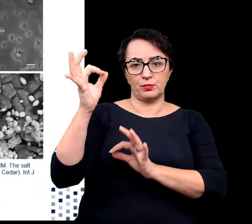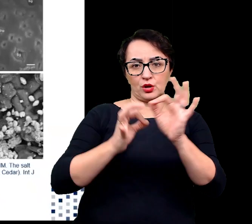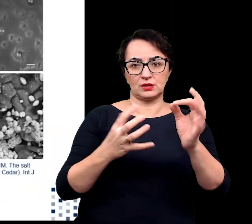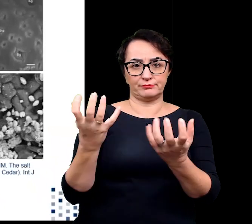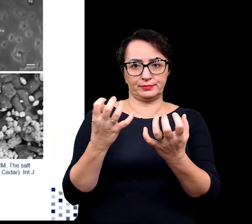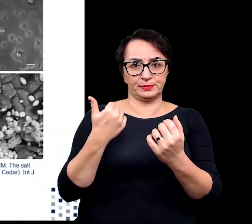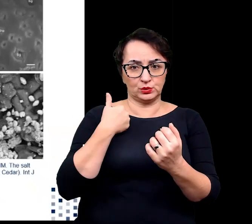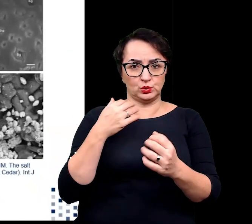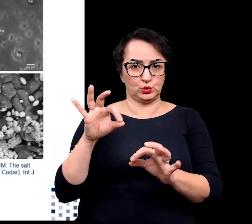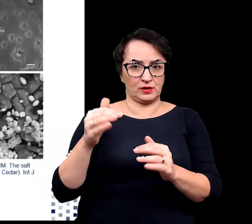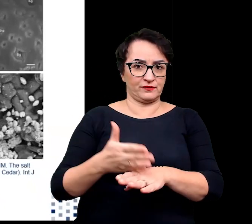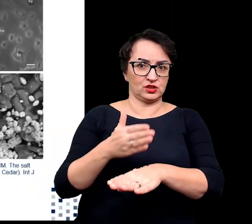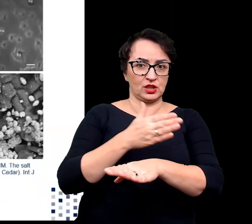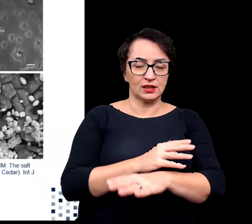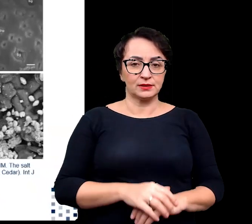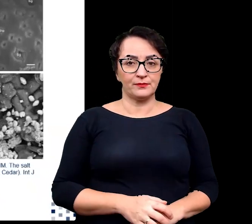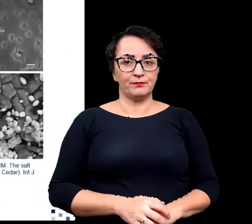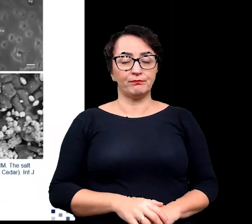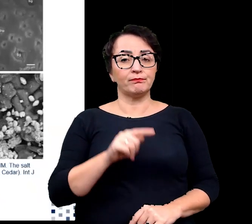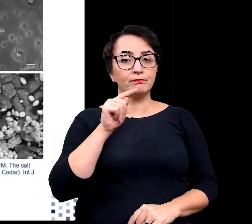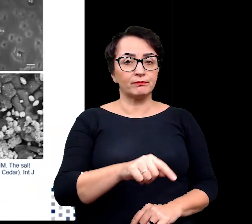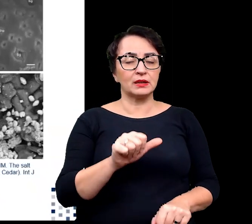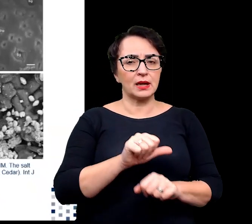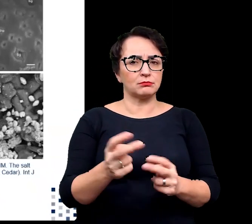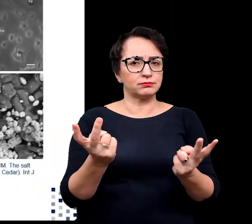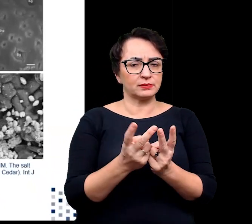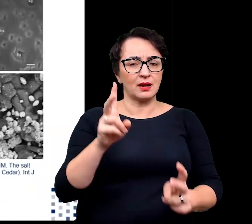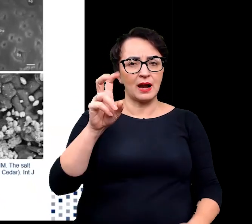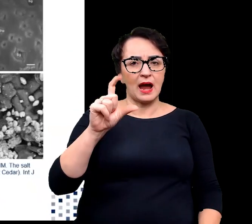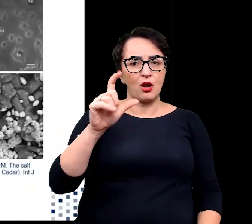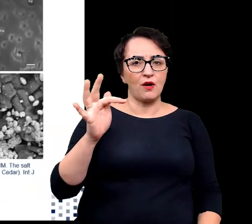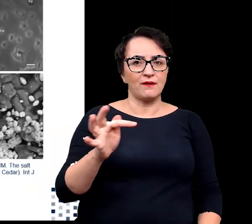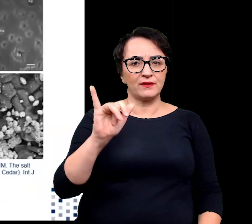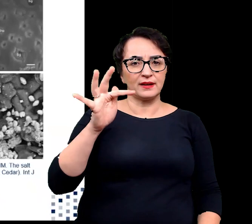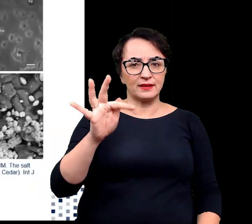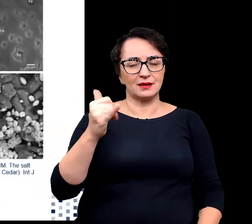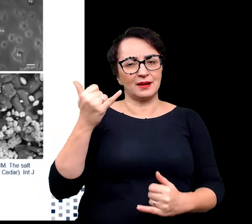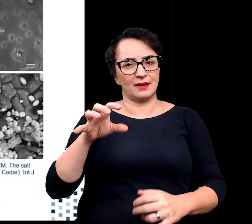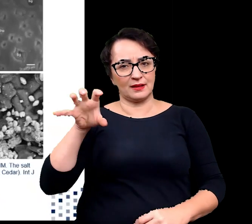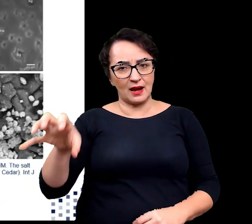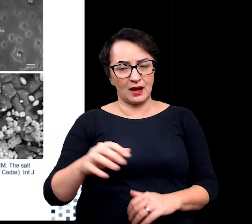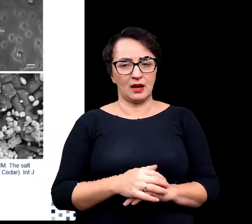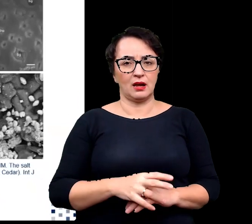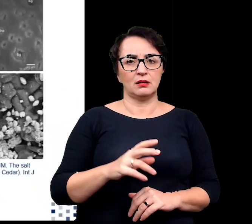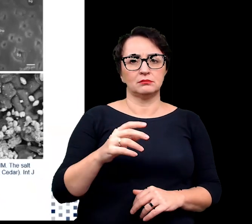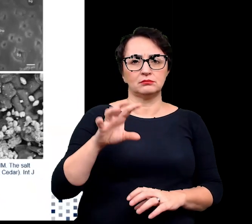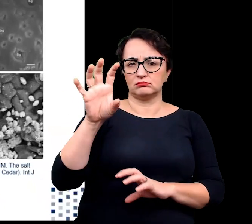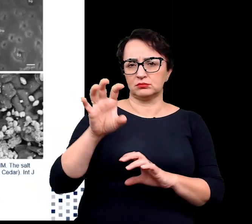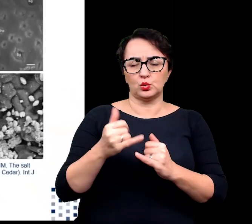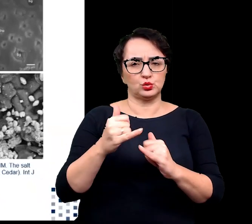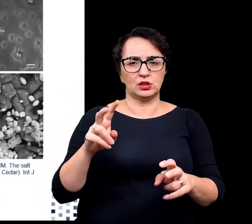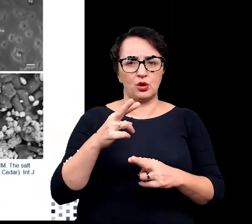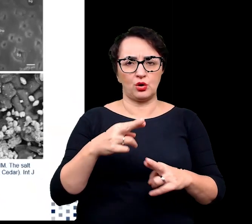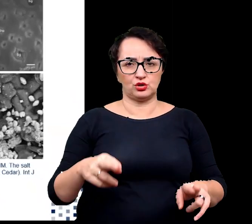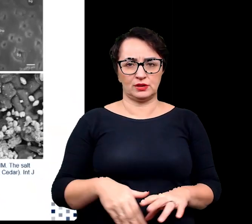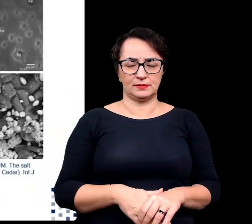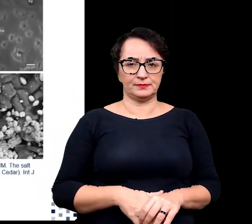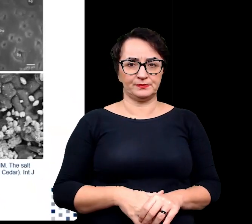Struktury te są również spotykane u halofitów z rodziny wiechlinowatych czy komosowatych.